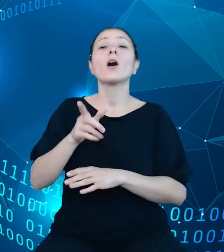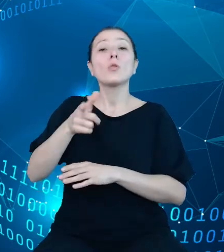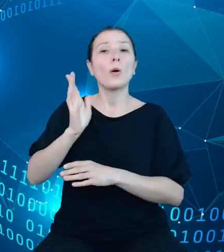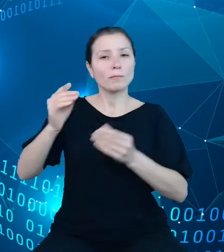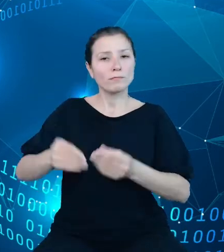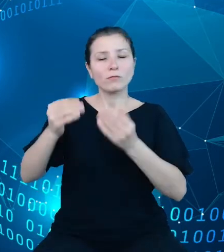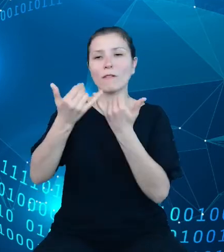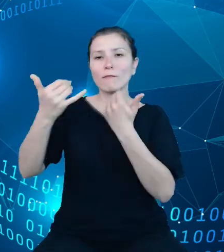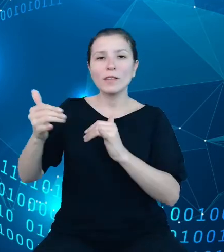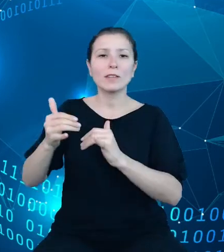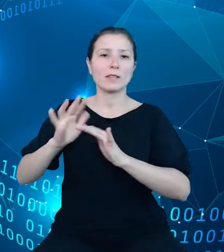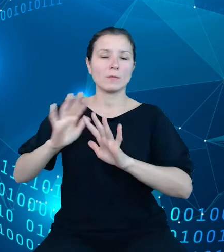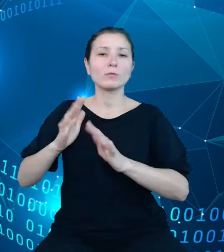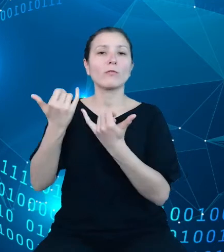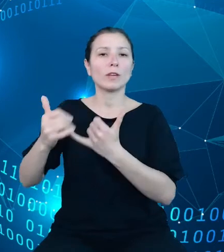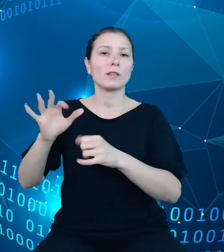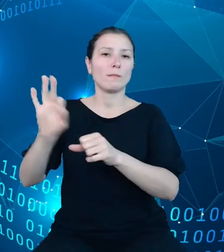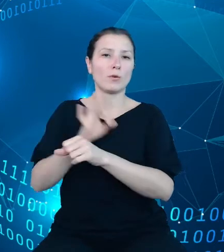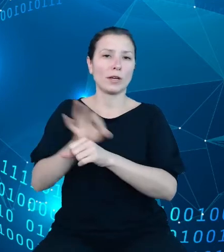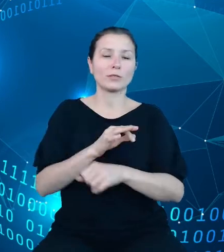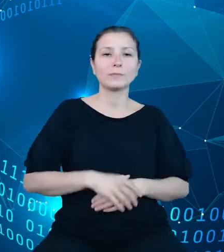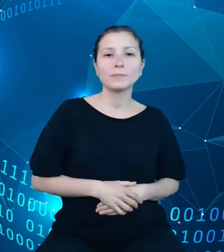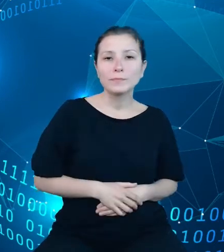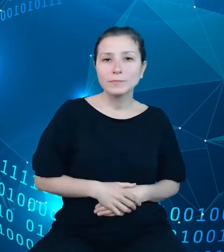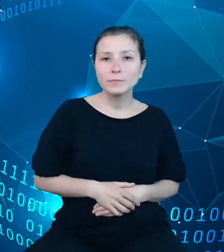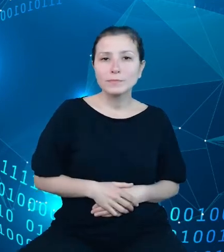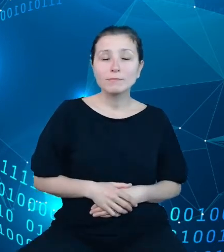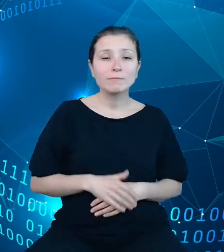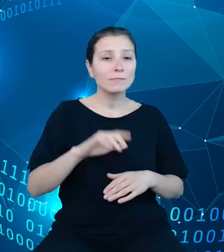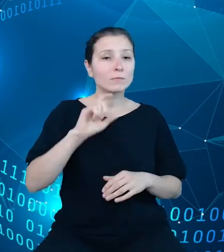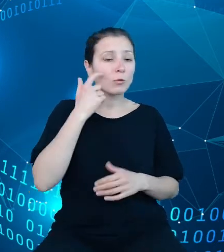statystyki. Szczególną uwagę poświęciliśmy danym na temat ludności,